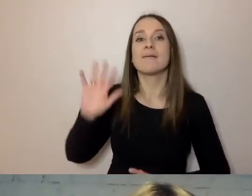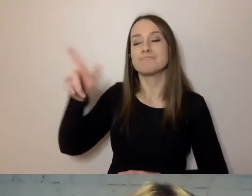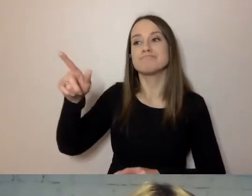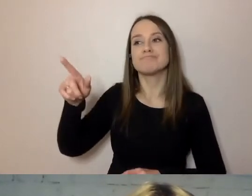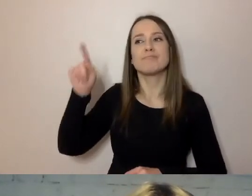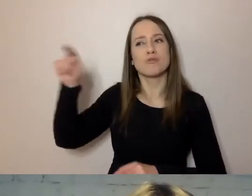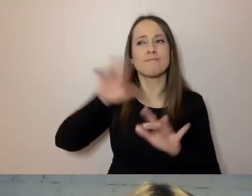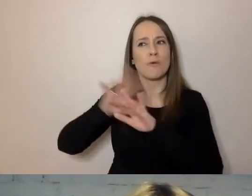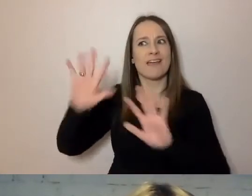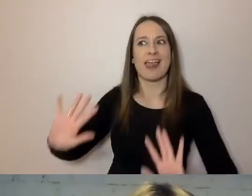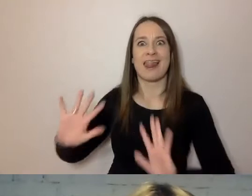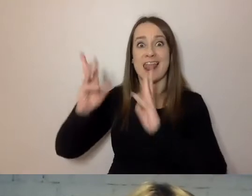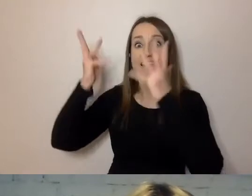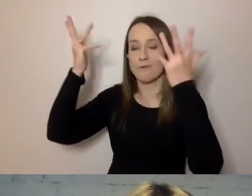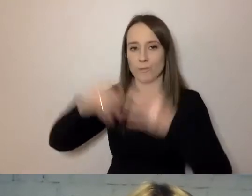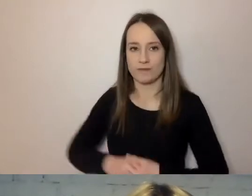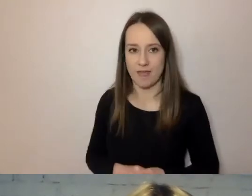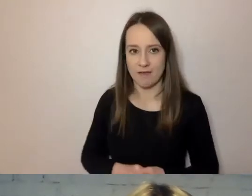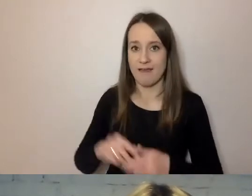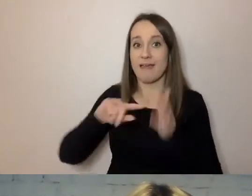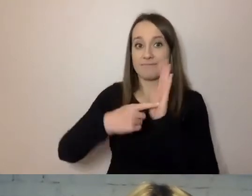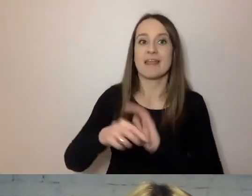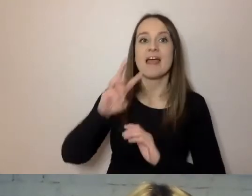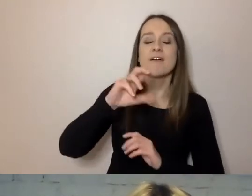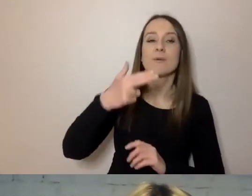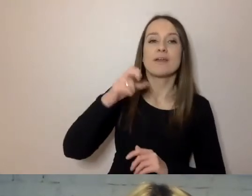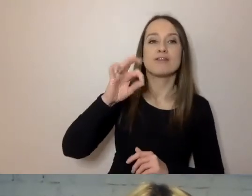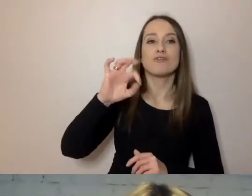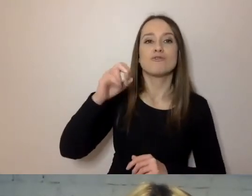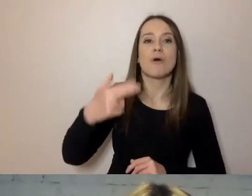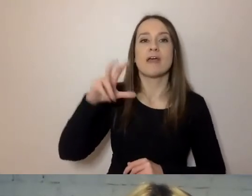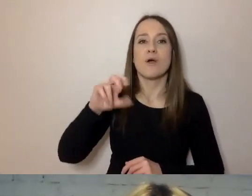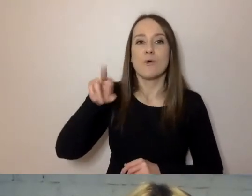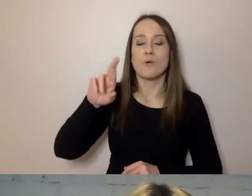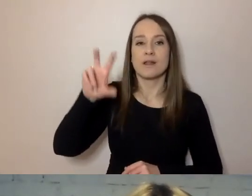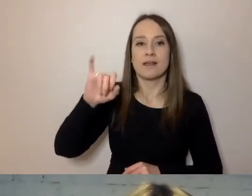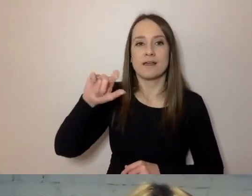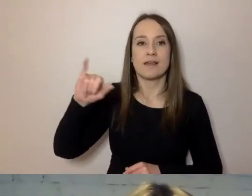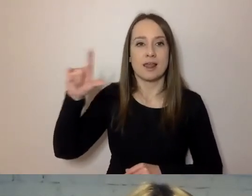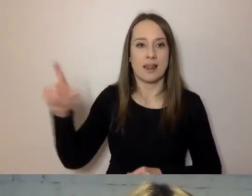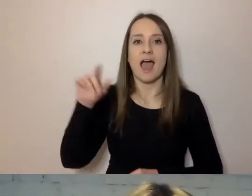wpadł Winston Churchill. W szczególnym momencie, bo podczas bitwy o Anglię.